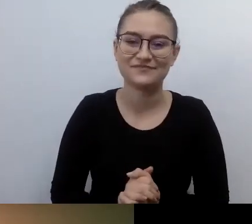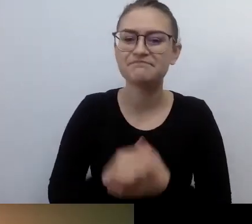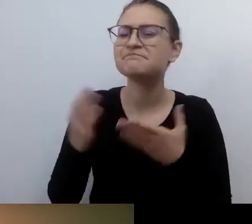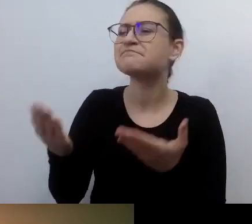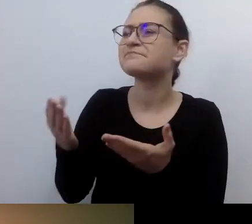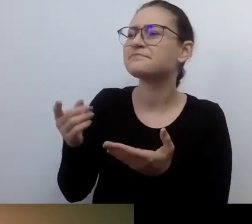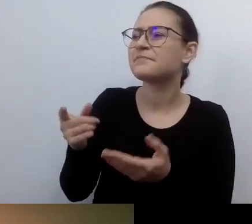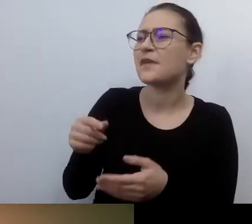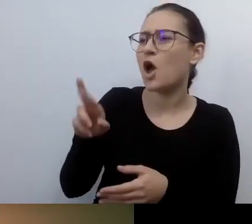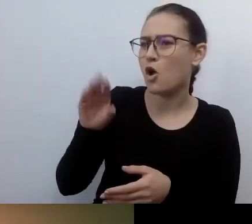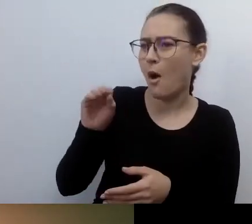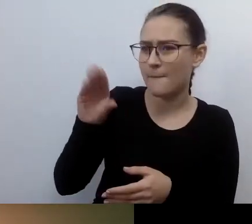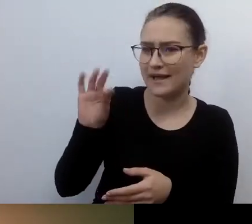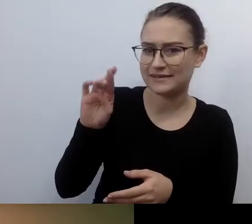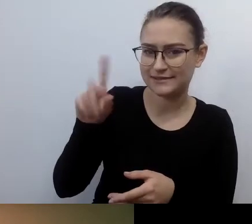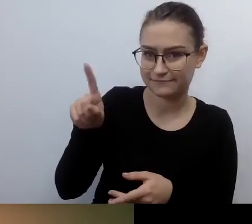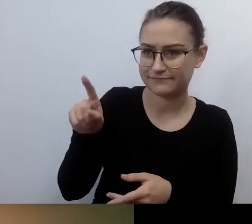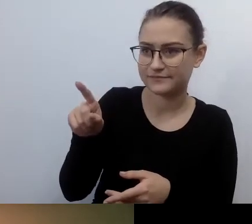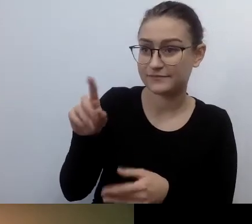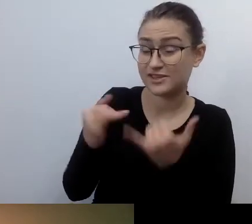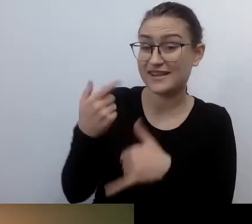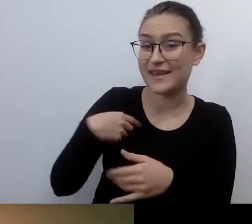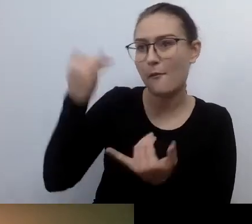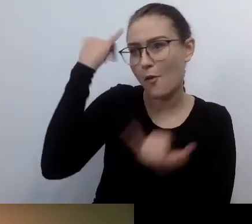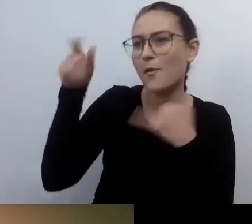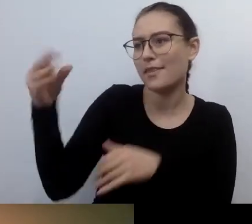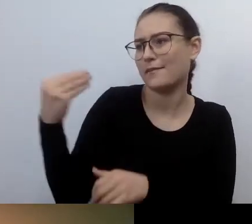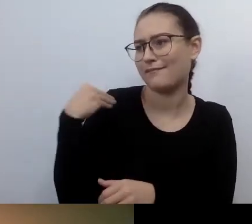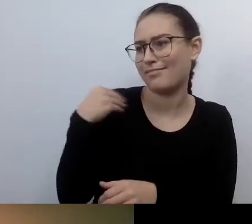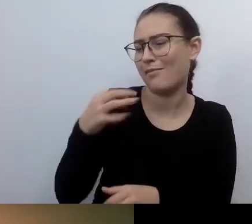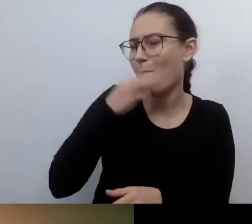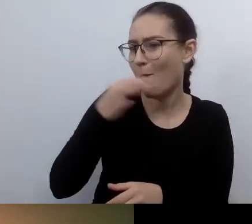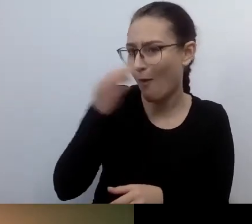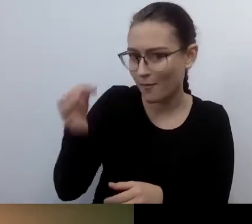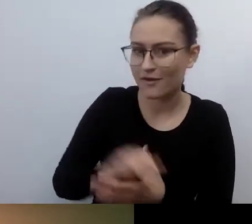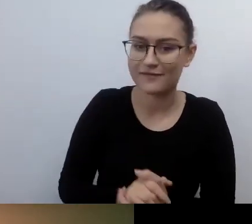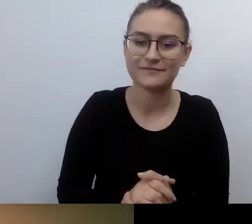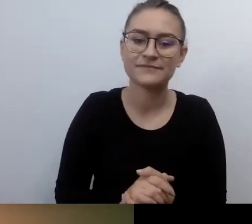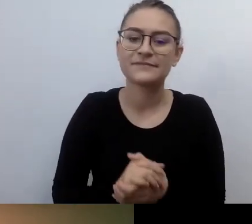o rzeczach - nie chcę powiedzieć basicowych, bo nie lubię zangielszczeń -